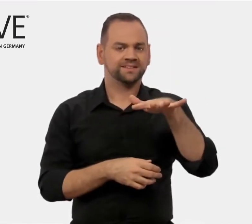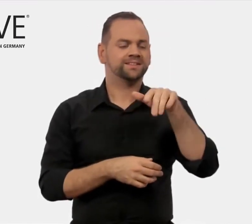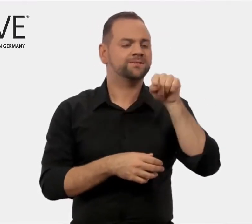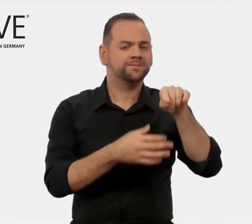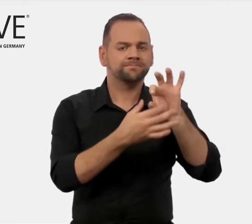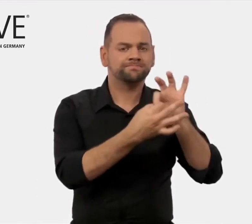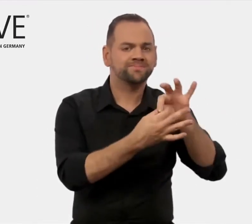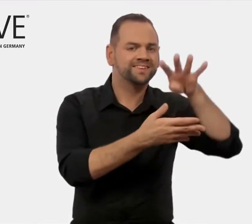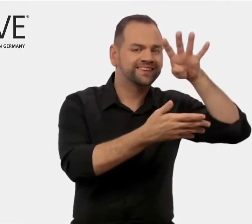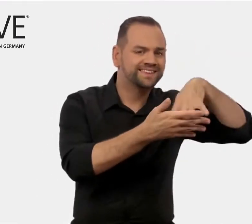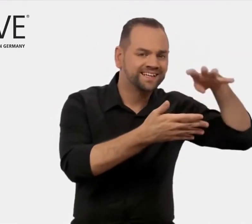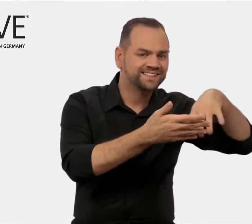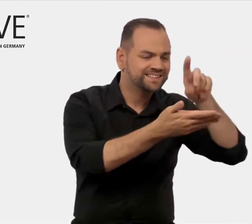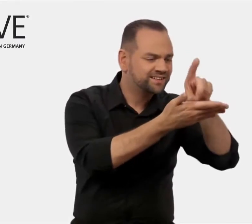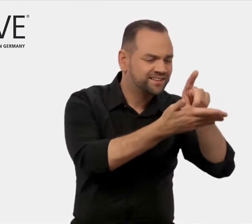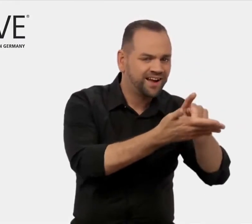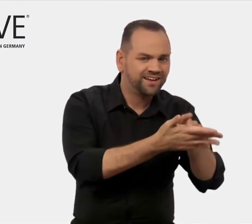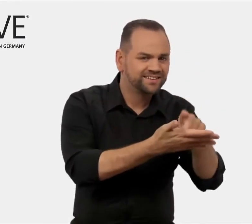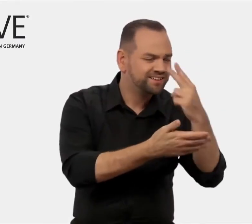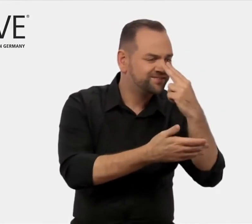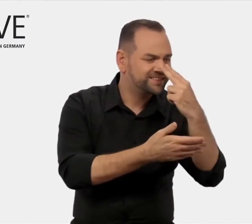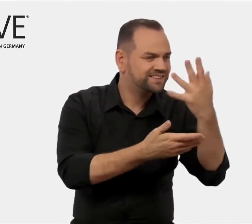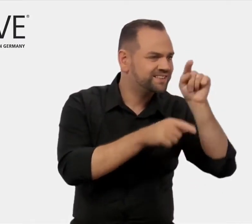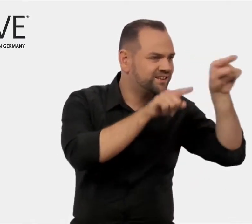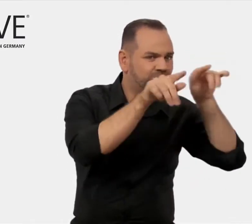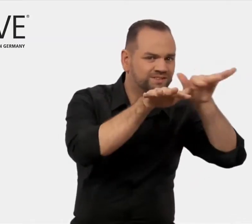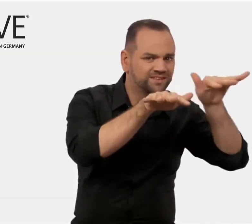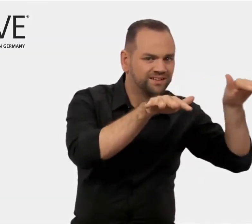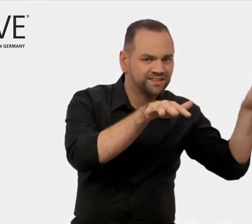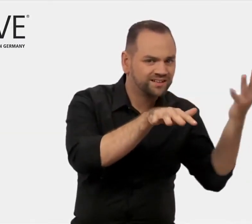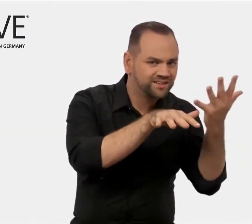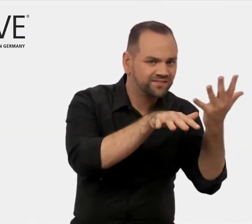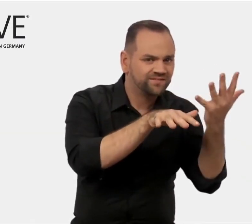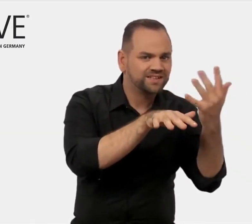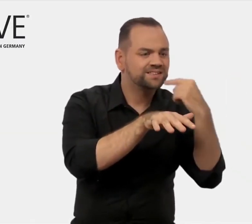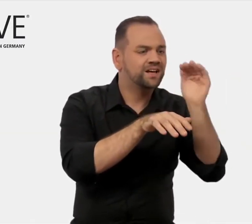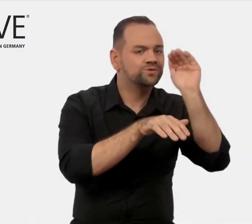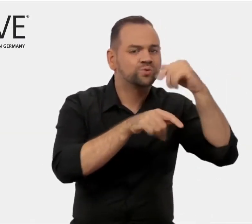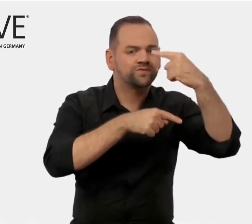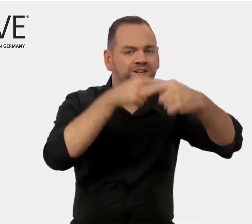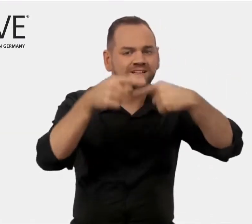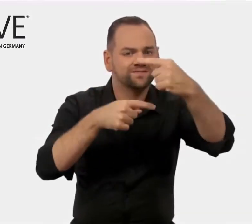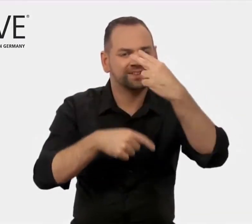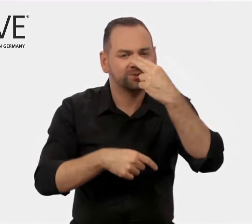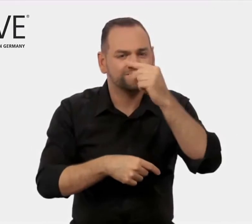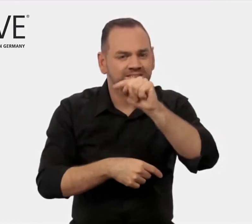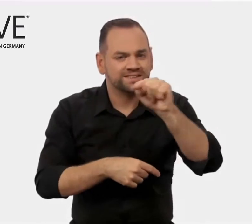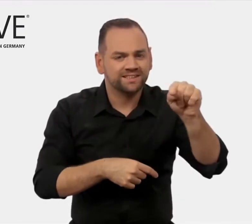und zu branchenspezifischen Daten, Trends